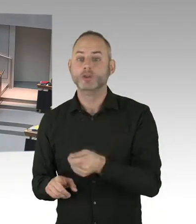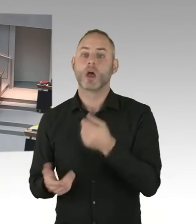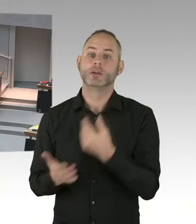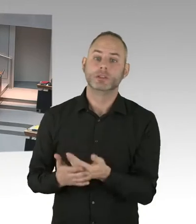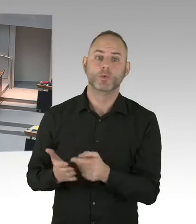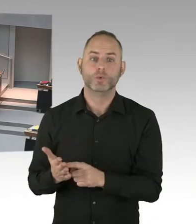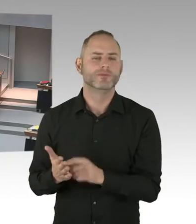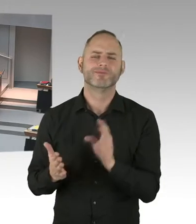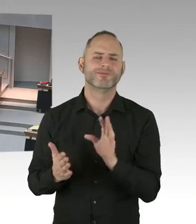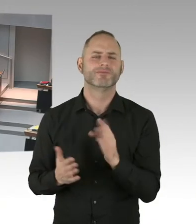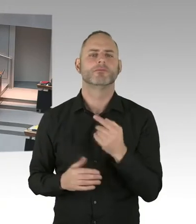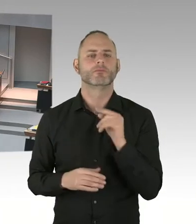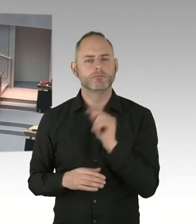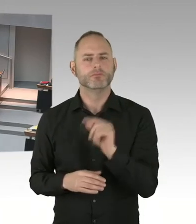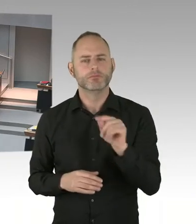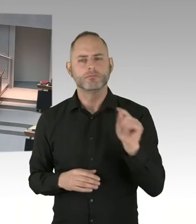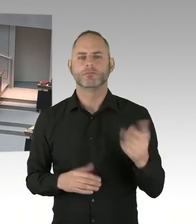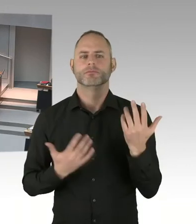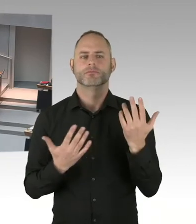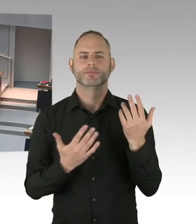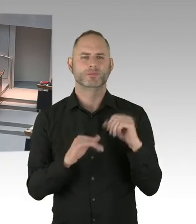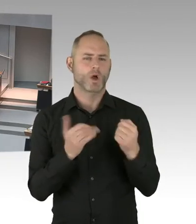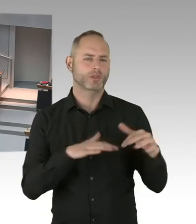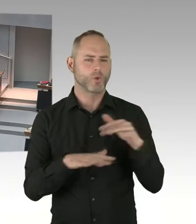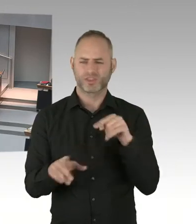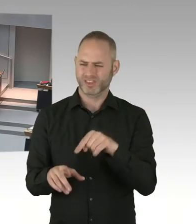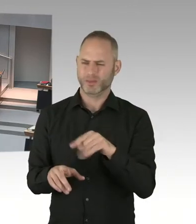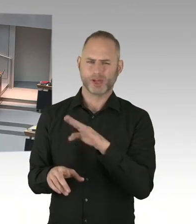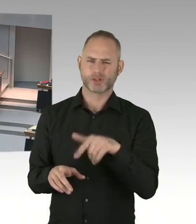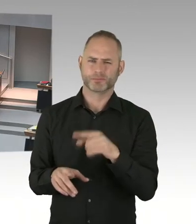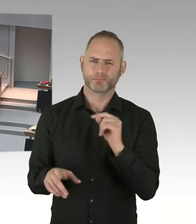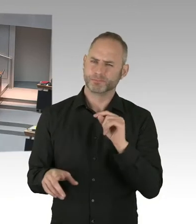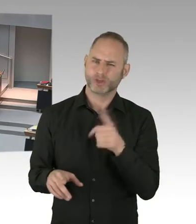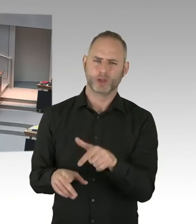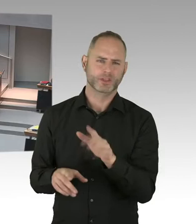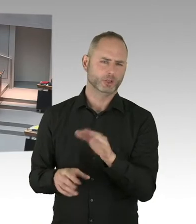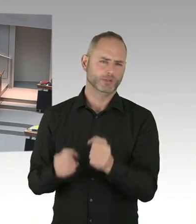mit dem Marktbetreiber vom Breitscheidplatz geredet, ob es möglich ist, die Weihnachtsmarktfläche zu verringern.